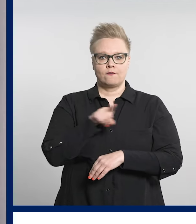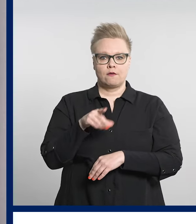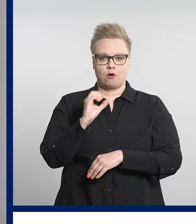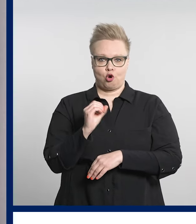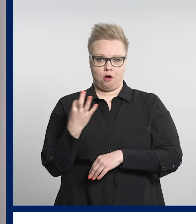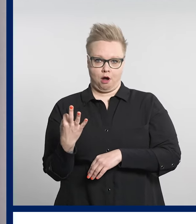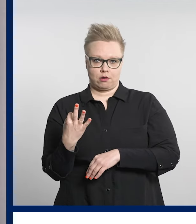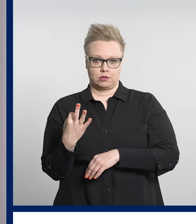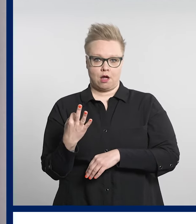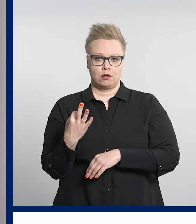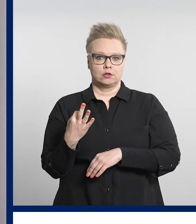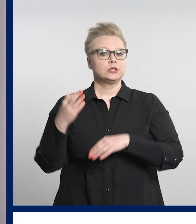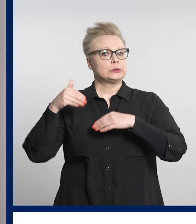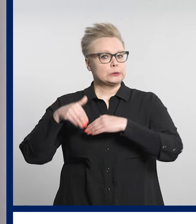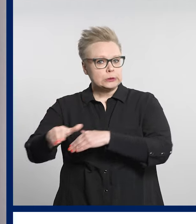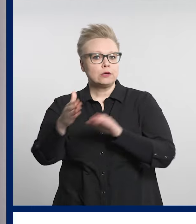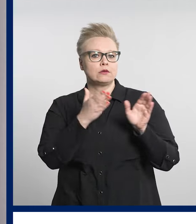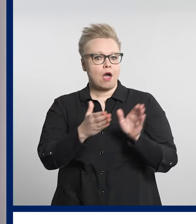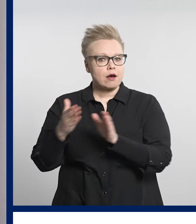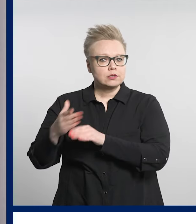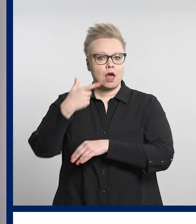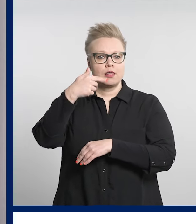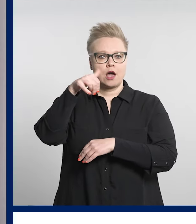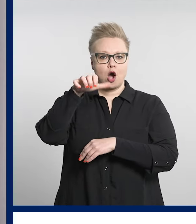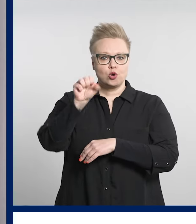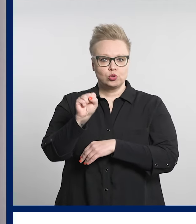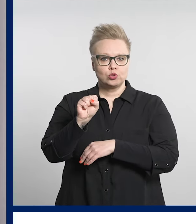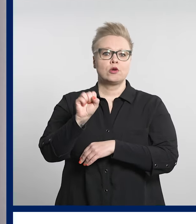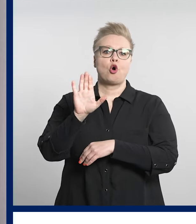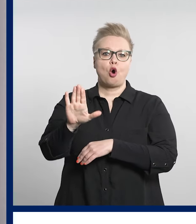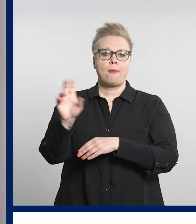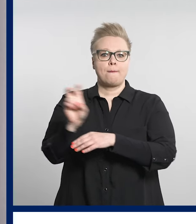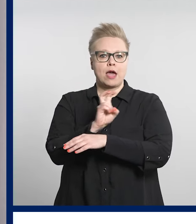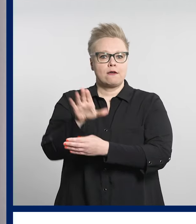järjestetään jatkossa Taysin päivystyksessä Acutassa.